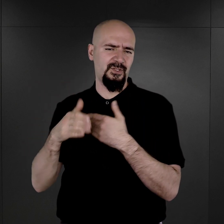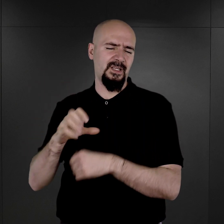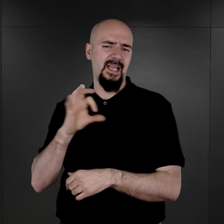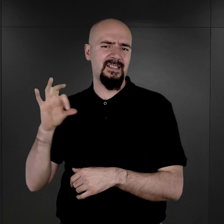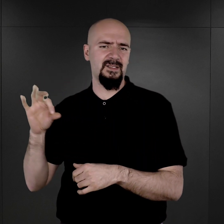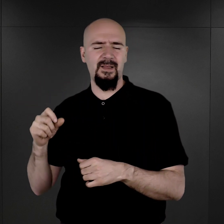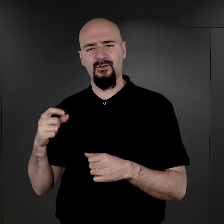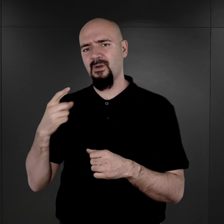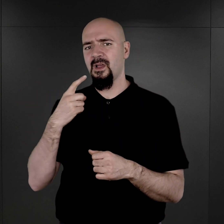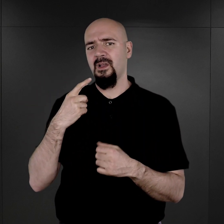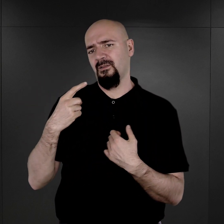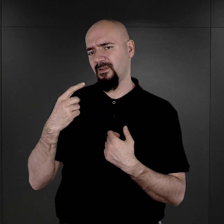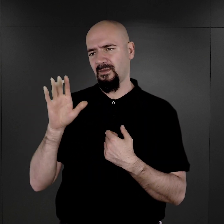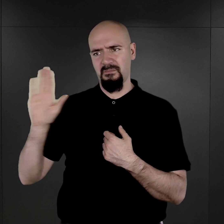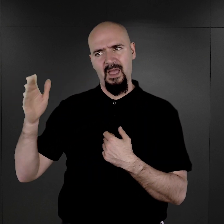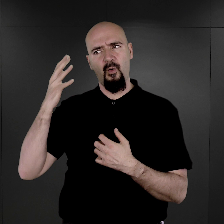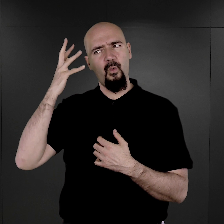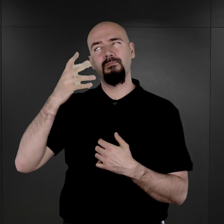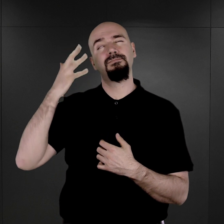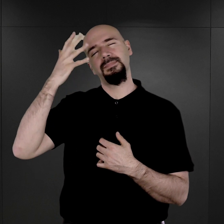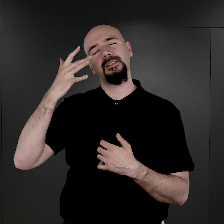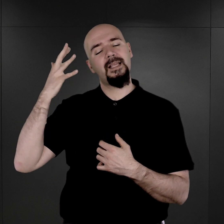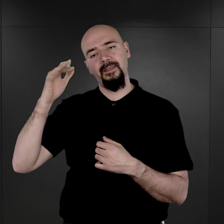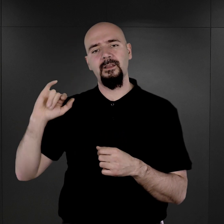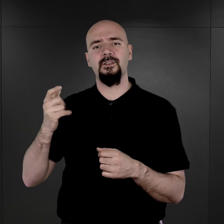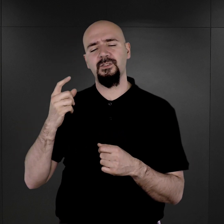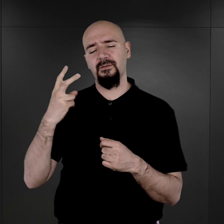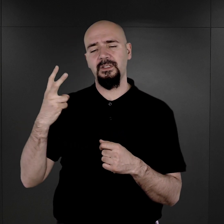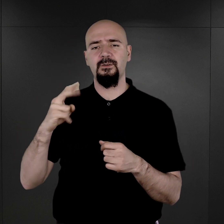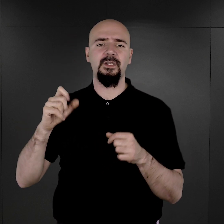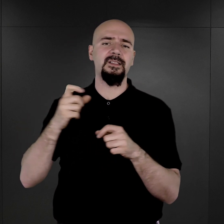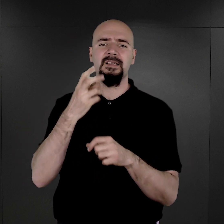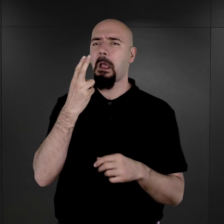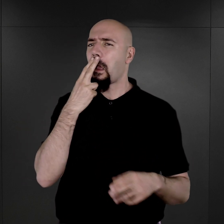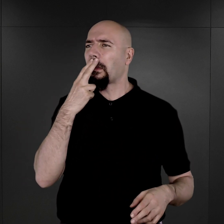w którym widział, że sam Hitler znalazł się w obozie koncentracyjnym i podobno w związku z tym